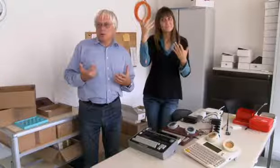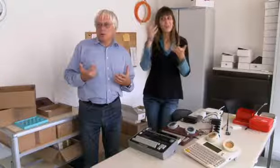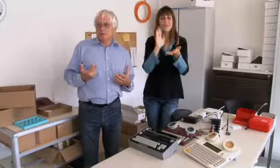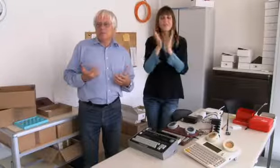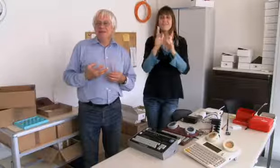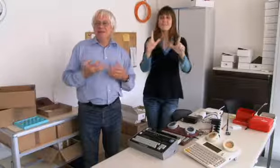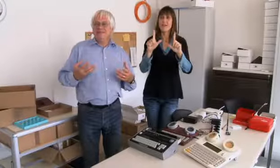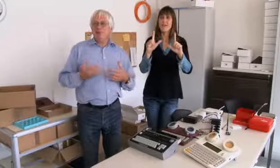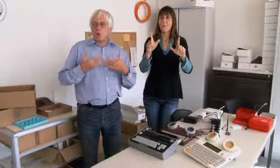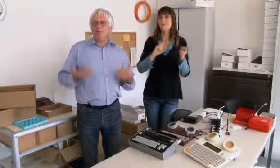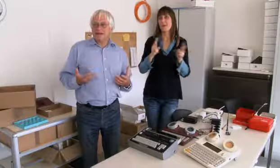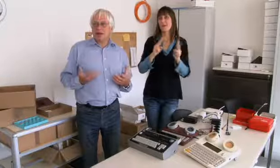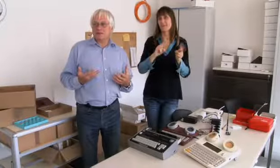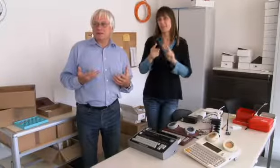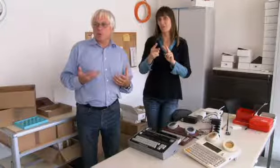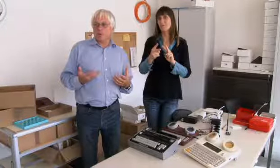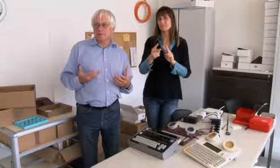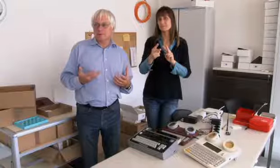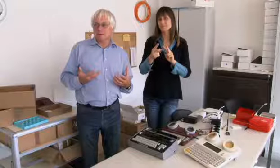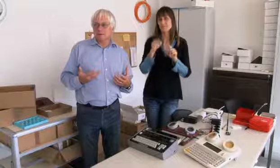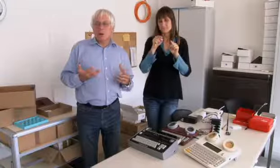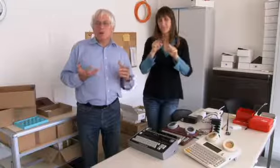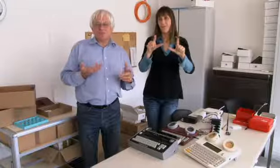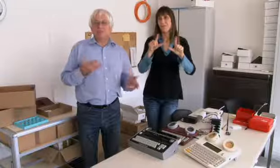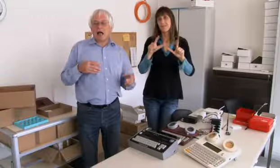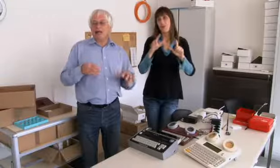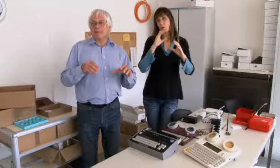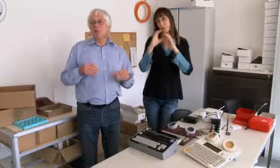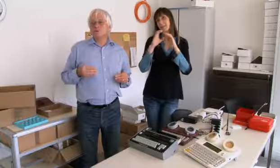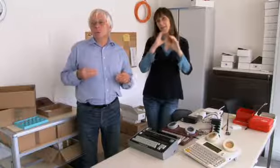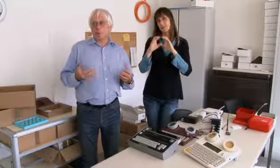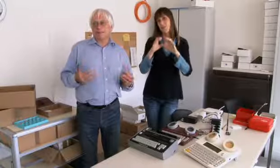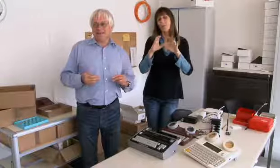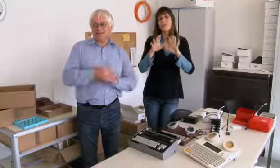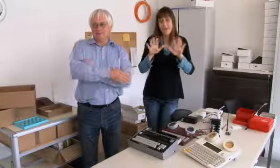ist diese Videovermittlung, die Videokommunikation